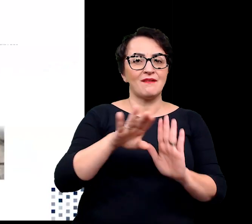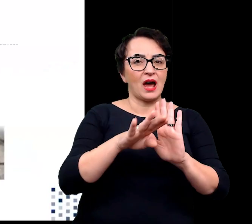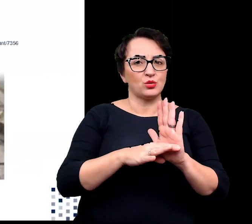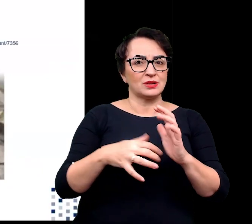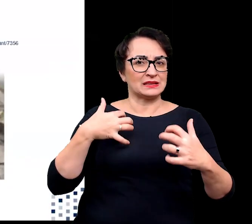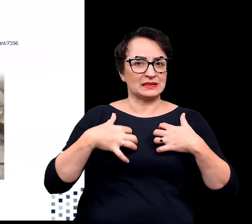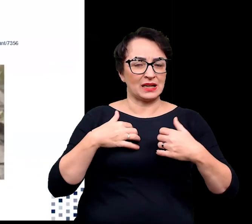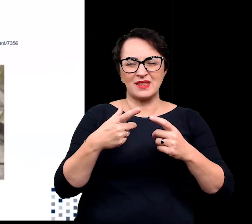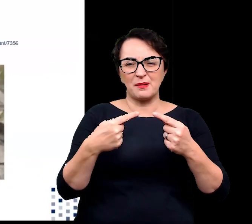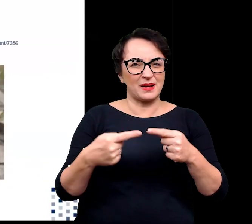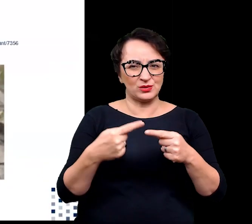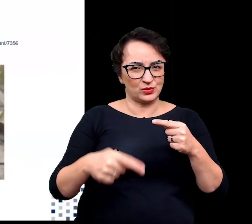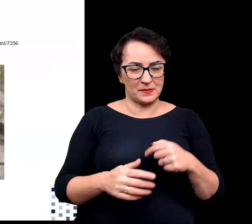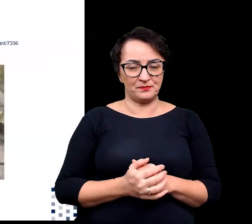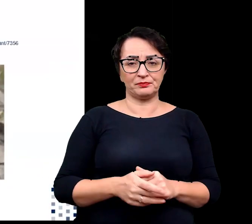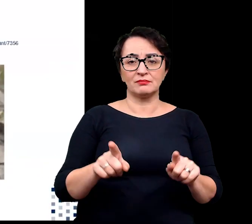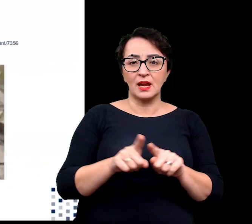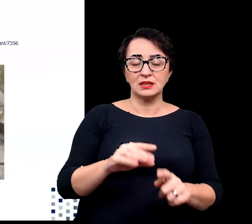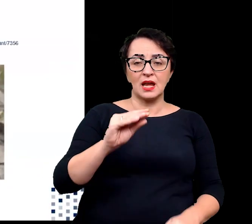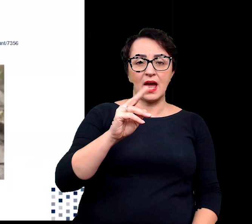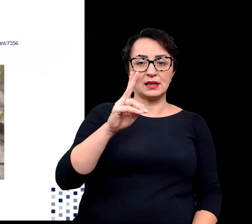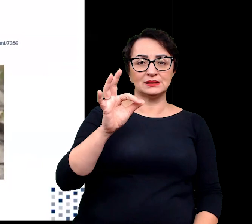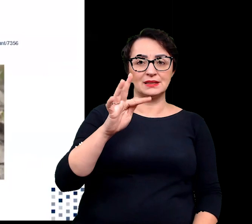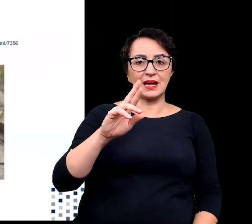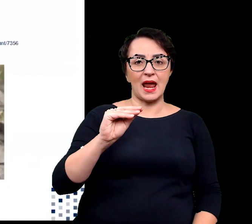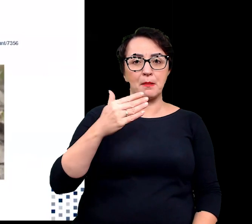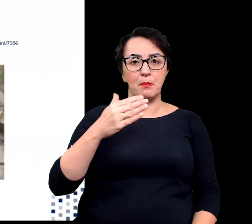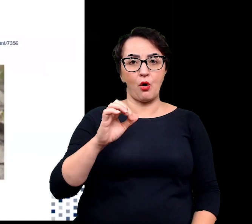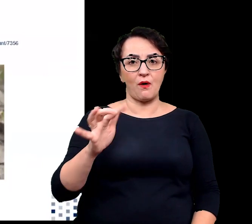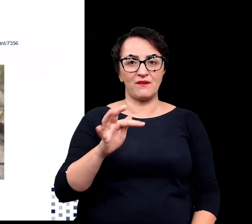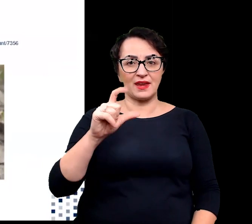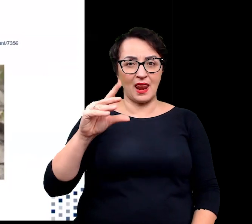Spośród roślin ekstremofilnych chcę wam również przedstawić te zdolne